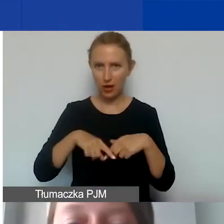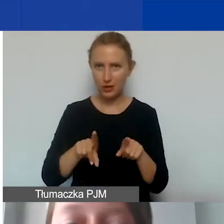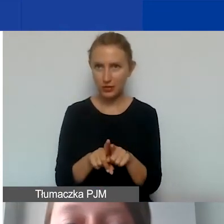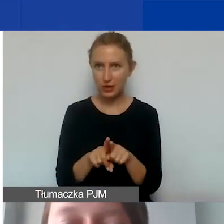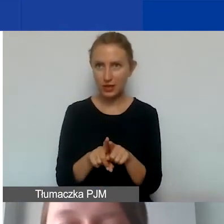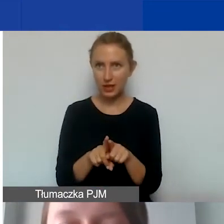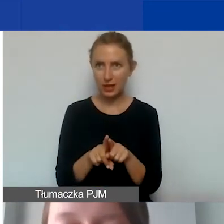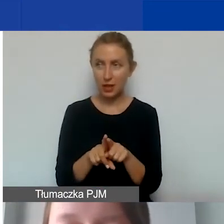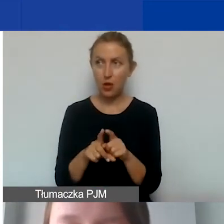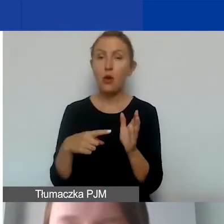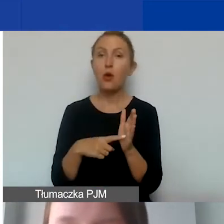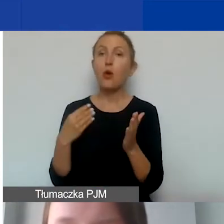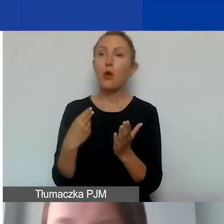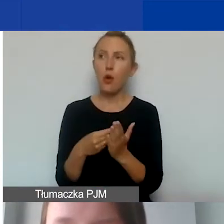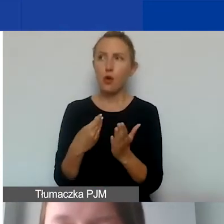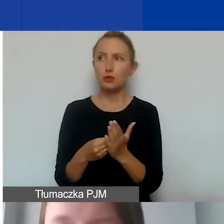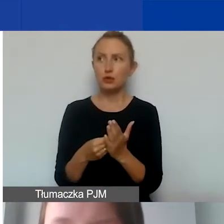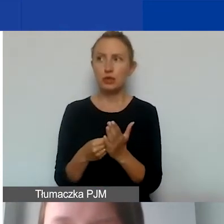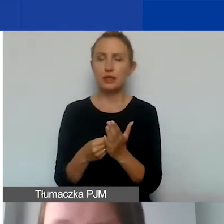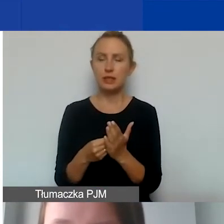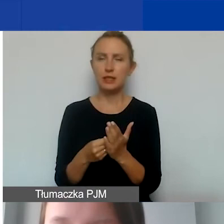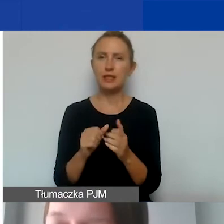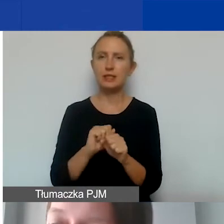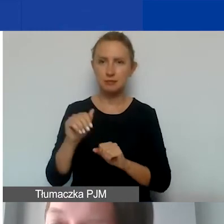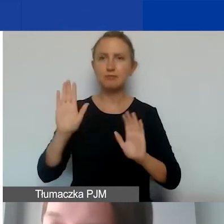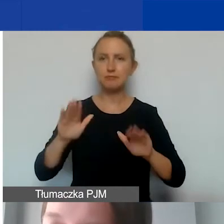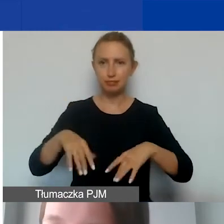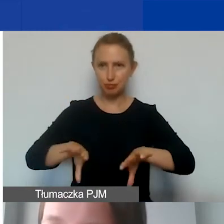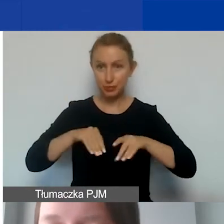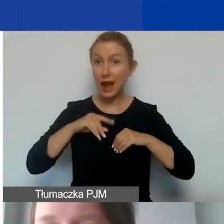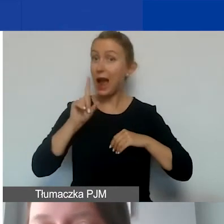I takie koszty są dopuszczalne, ale uwaga,